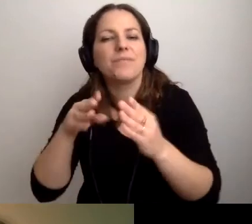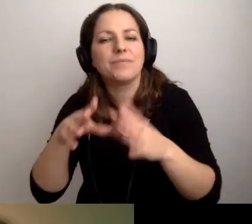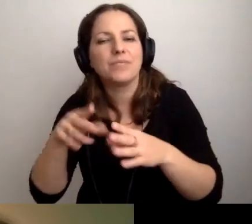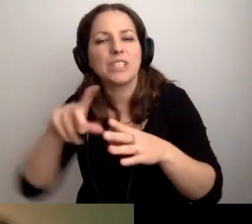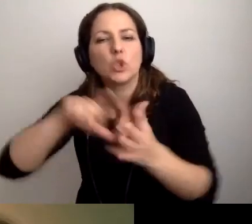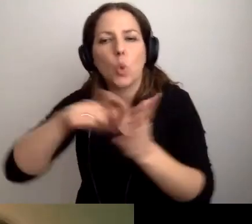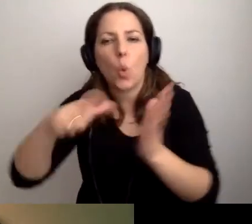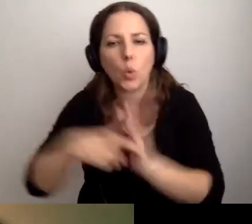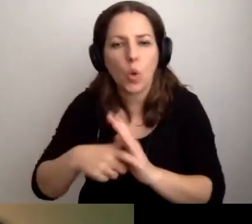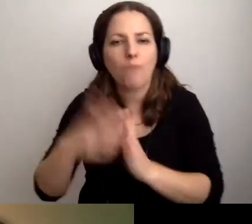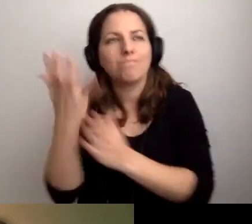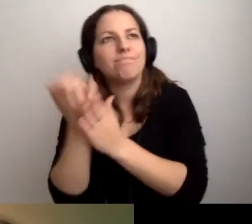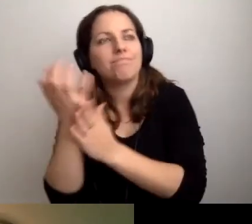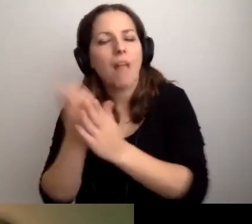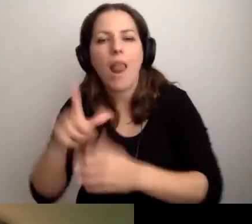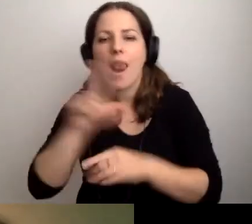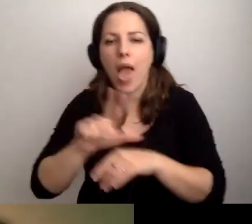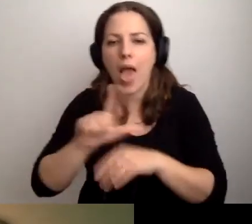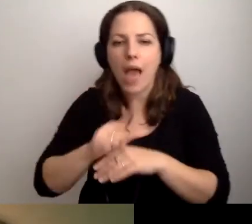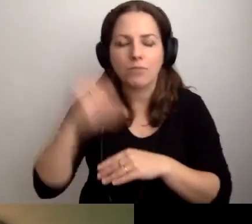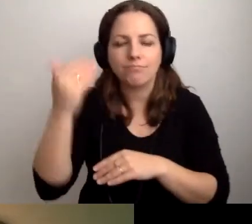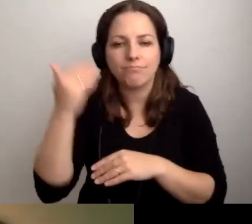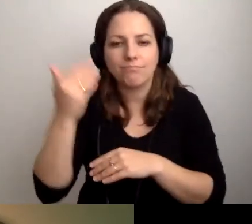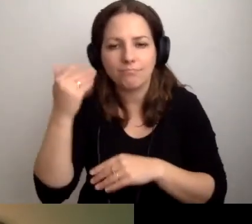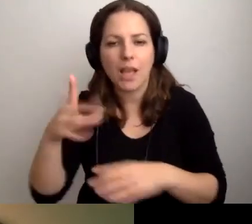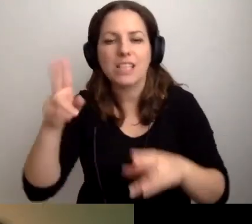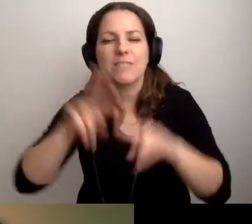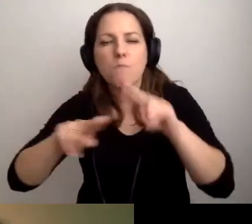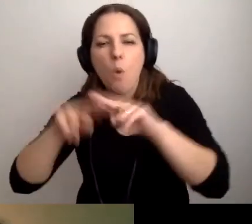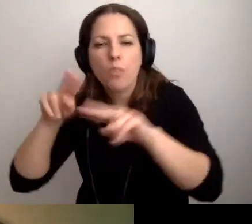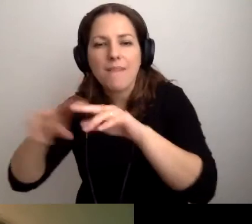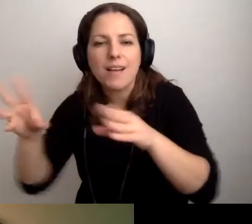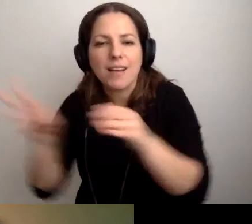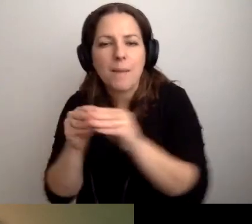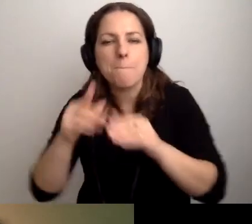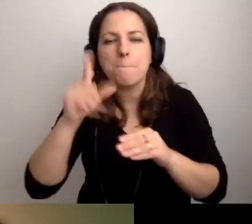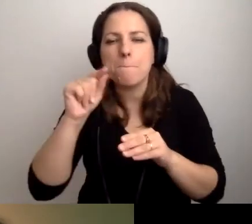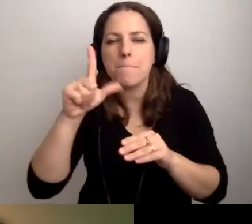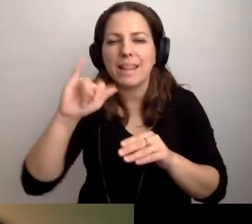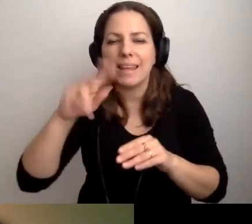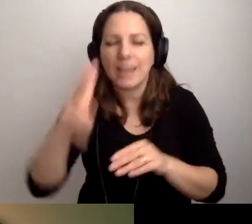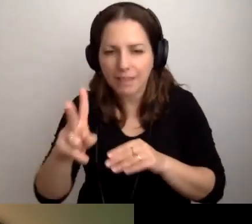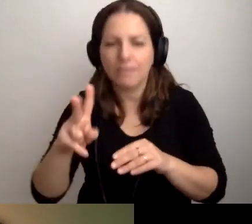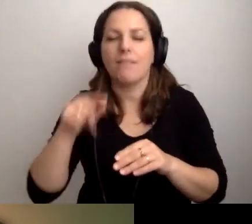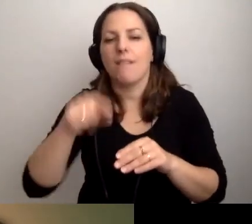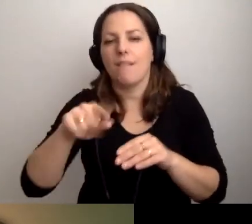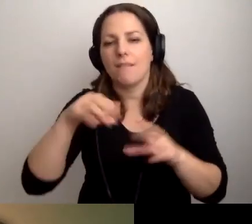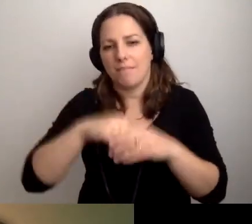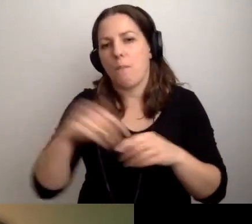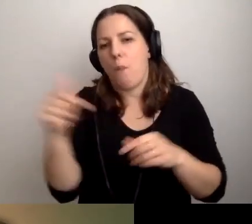Powinien go nagrać lektor. Potem trzeba by to zmontować z plikiem multimedialnym. I tak to odtwarzać.